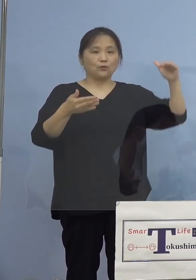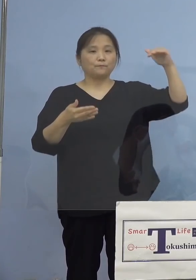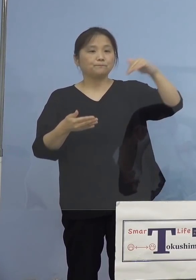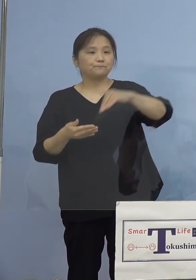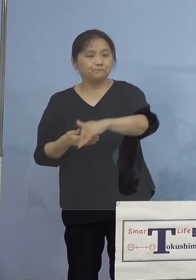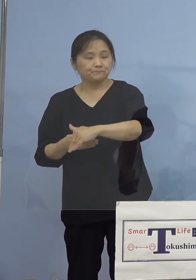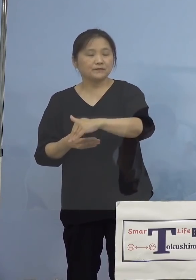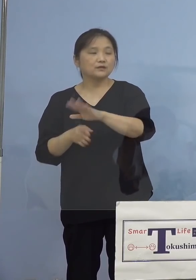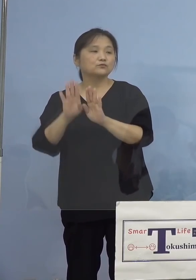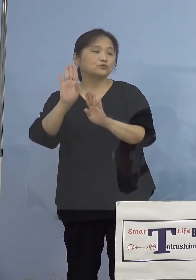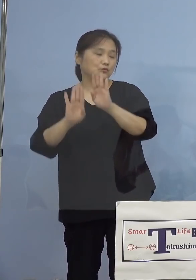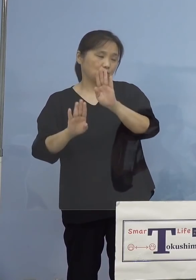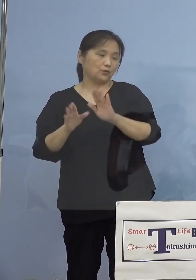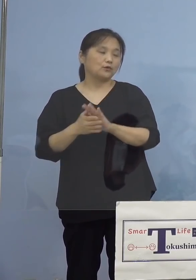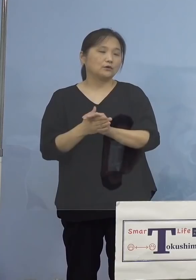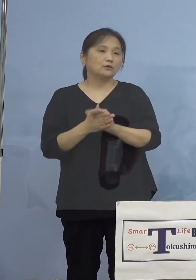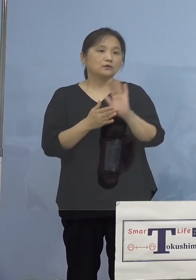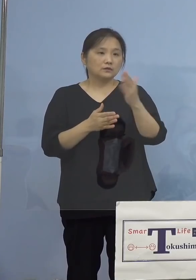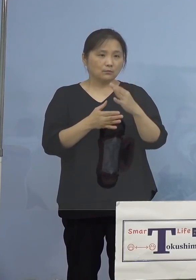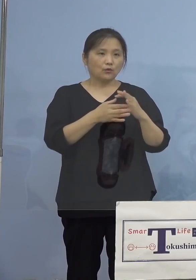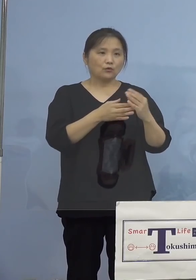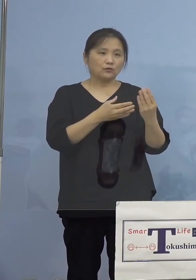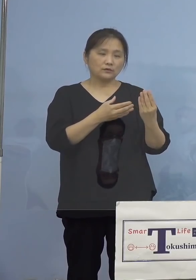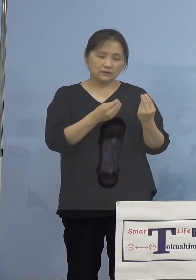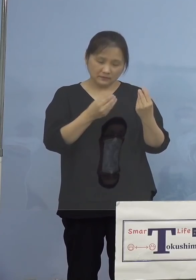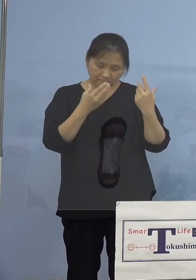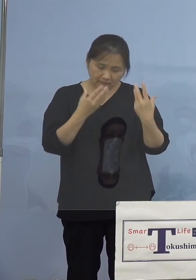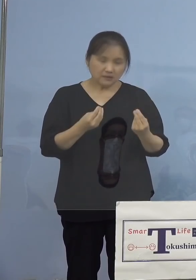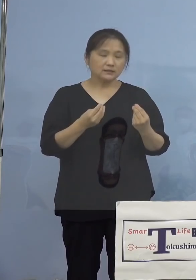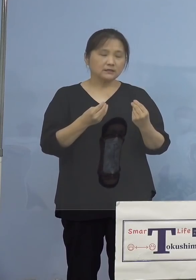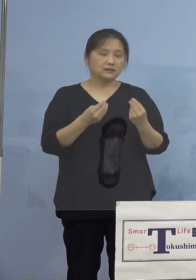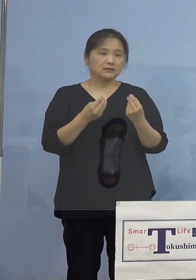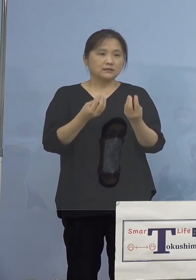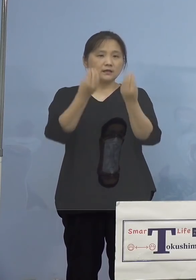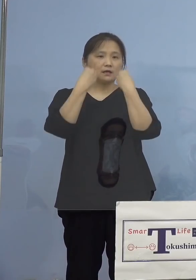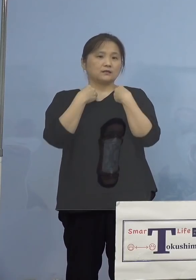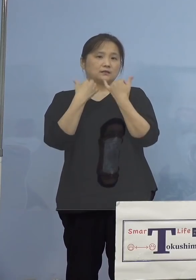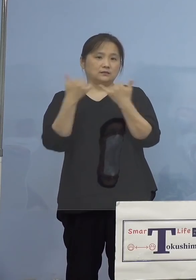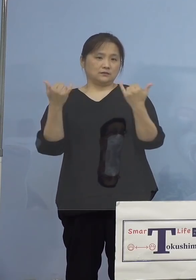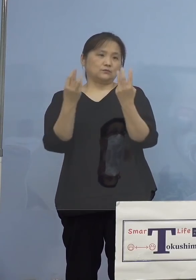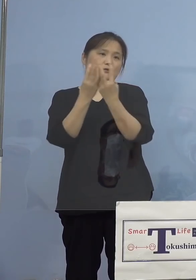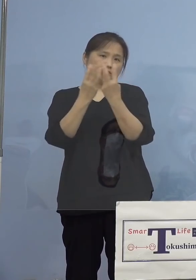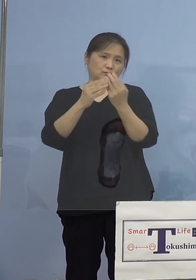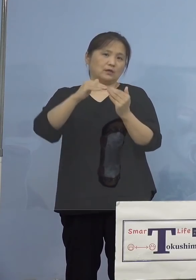ありますが、引き続き非常に高い 水準にあるところで、また